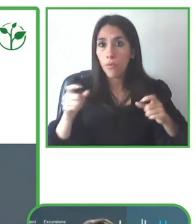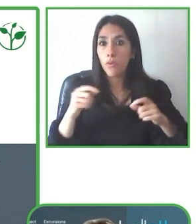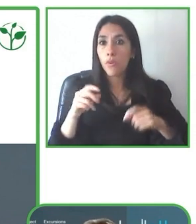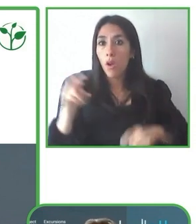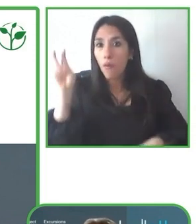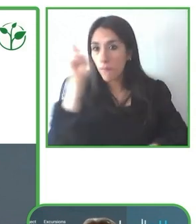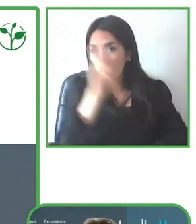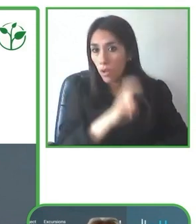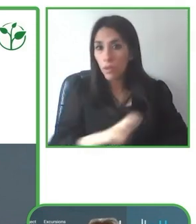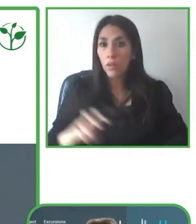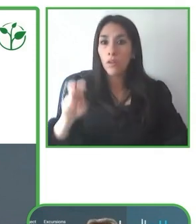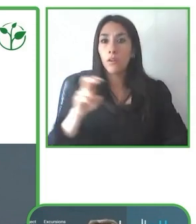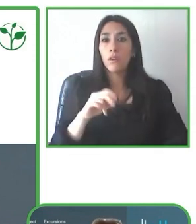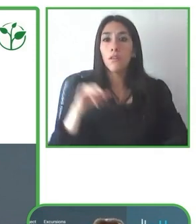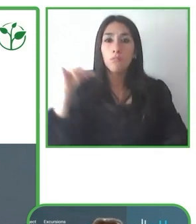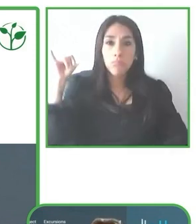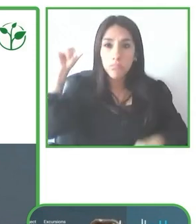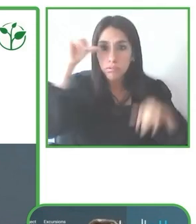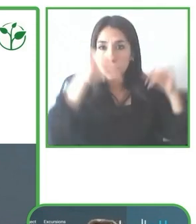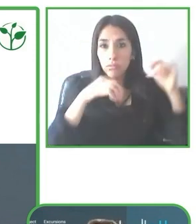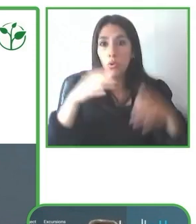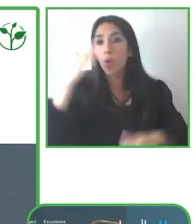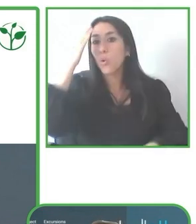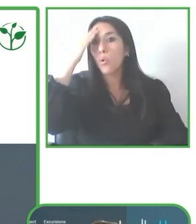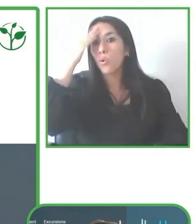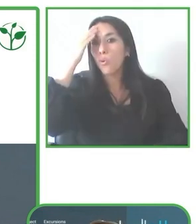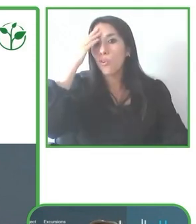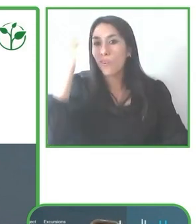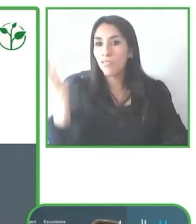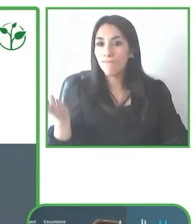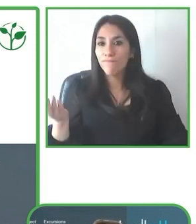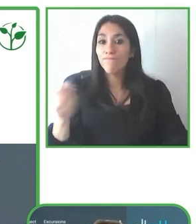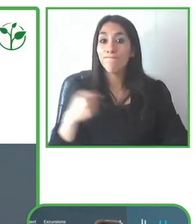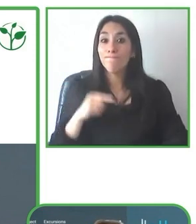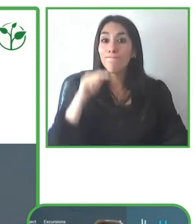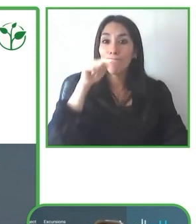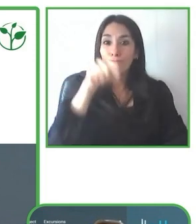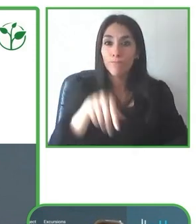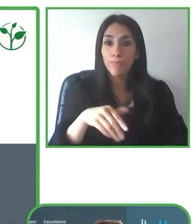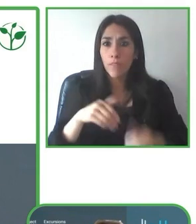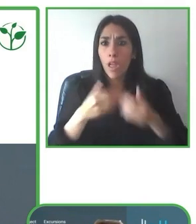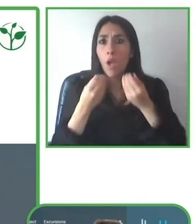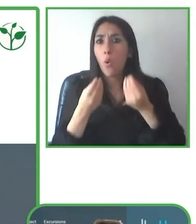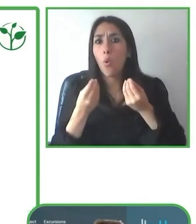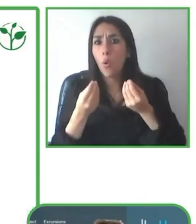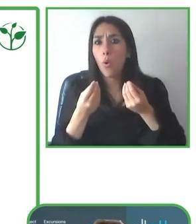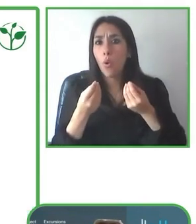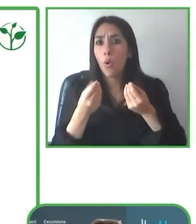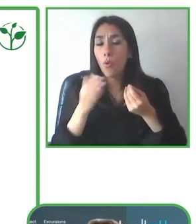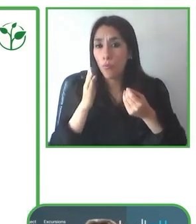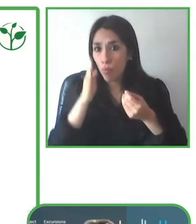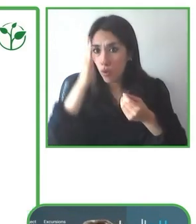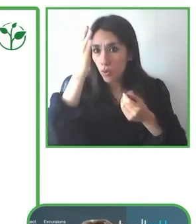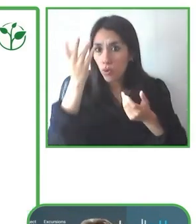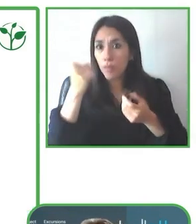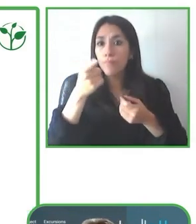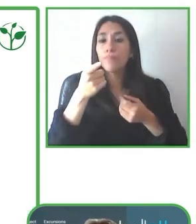accesible principalmente en Ecuador, pero también desde el 2009 hemos ampliado a otros